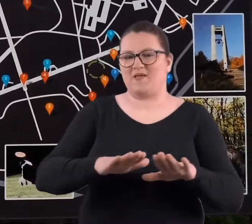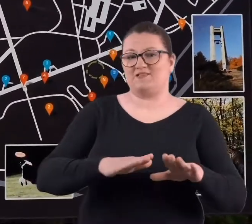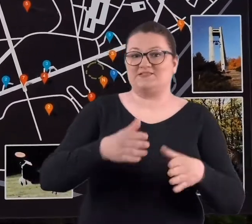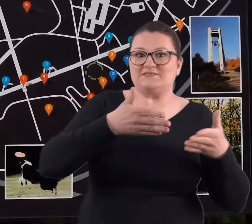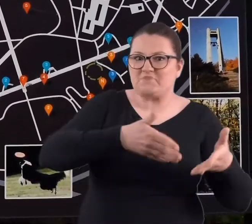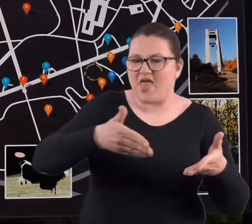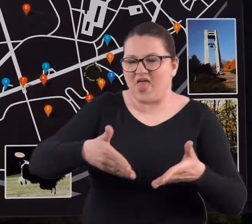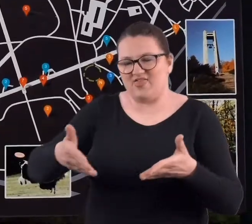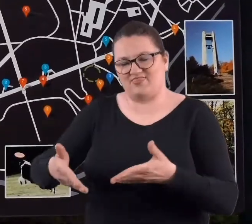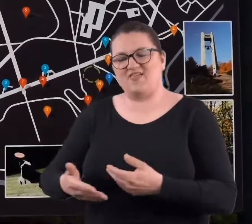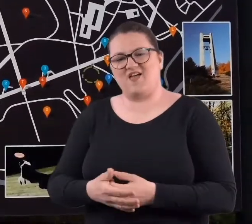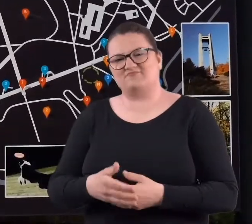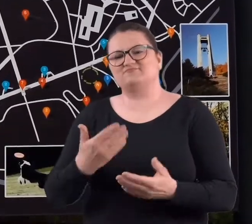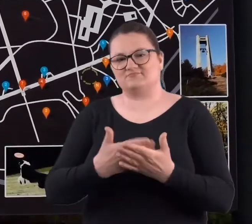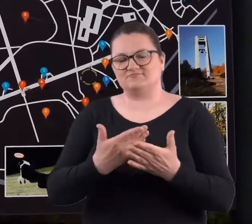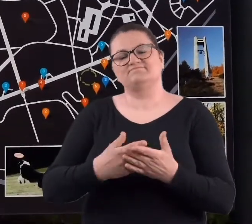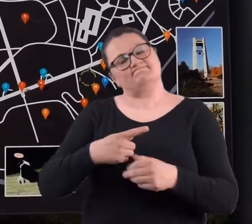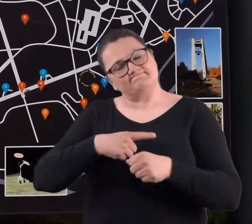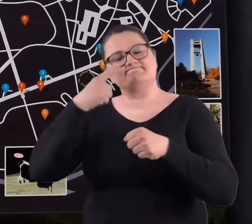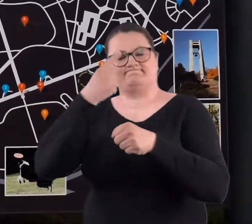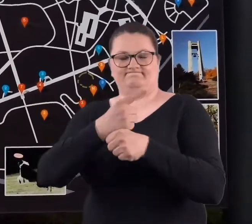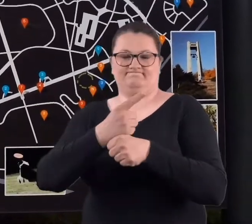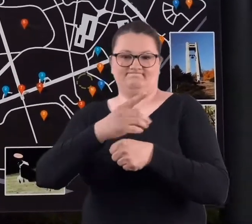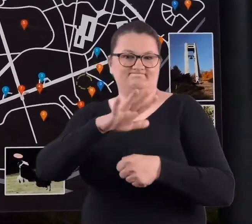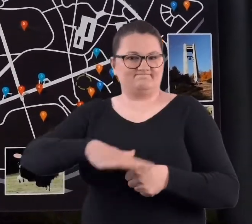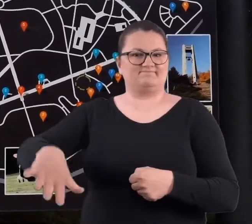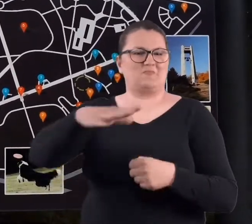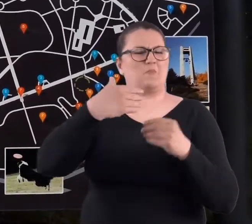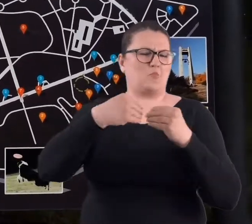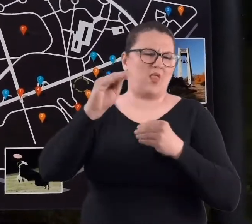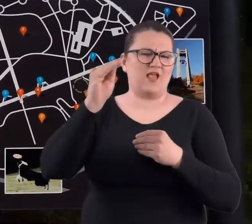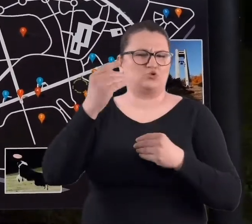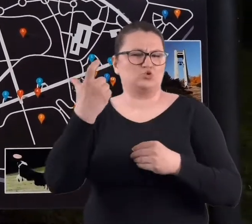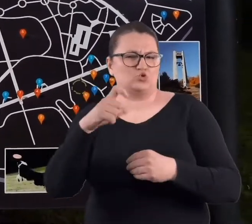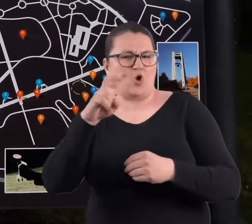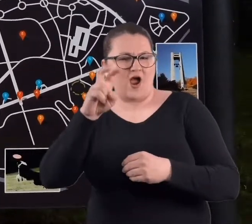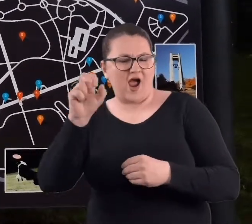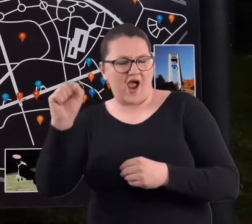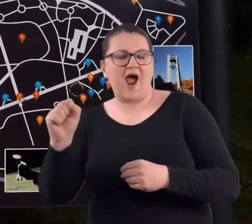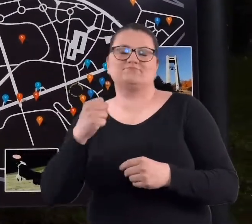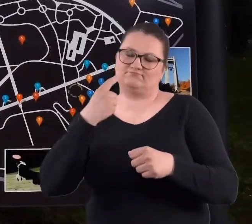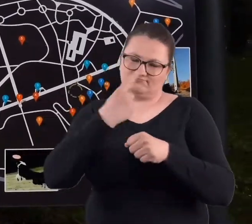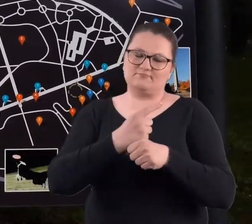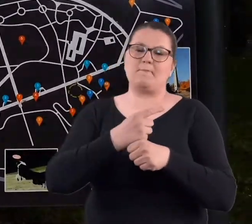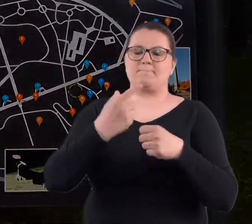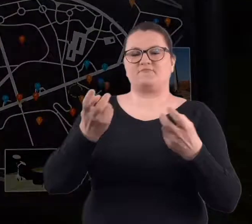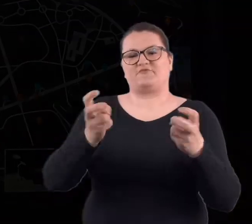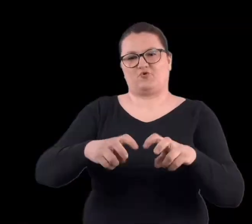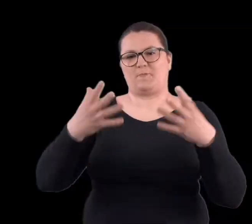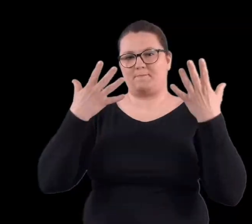I postanowiono - ponieważ tam jest przeszło sto hektarów, postanowiono utworzyć park.